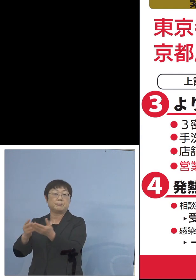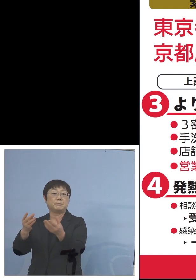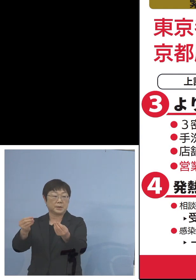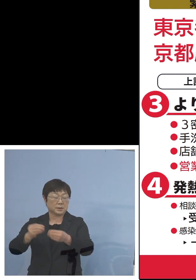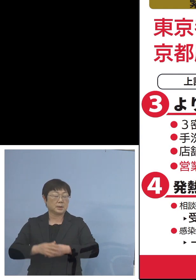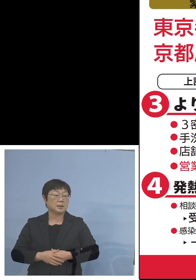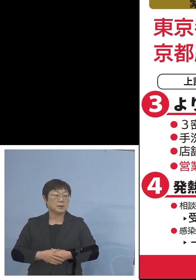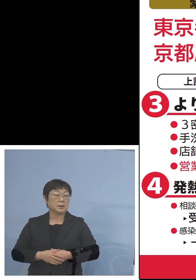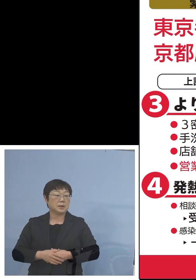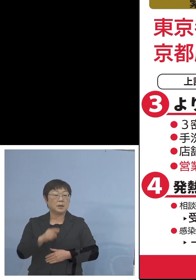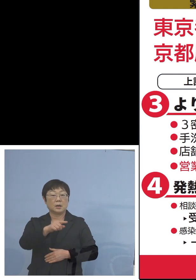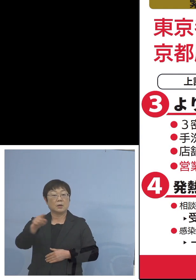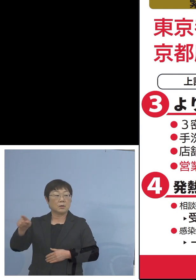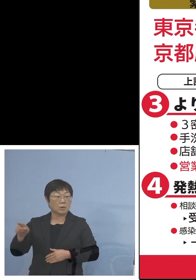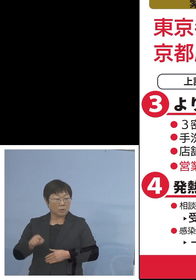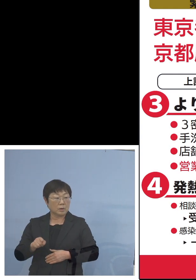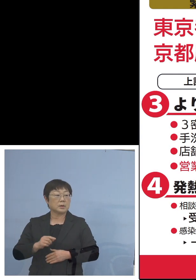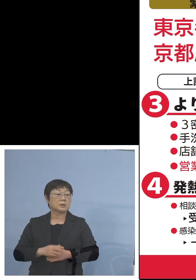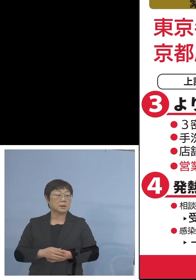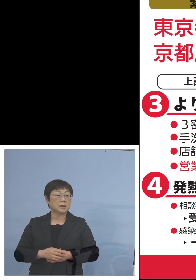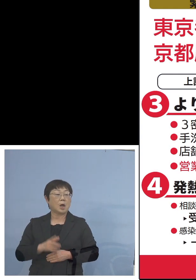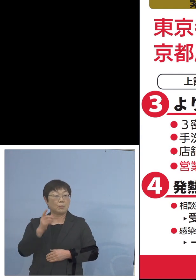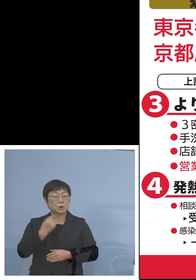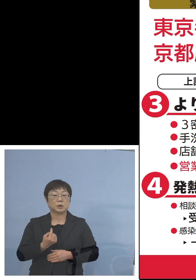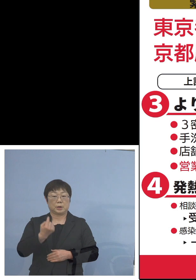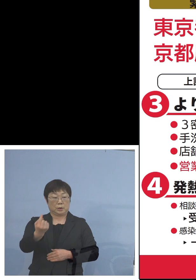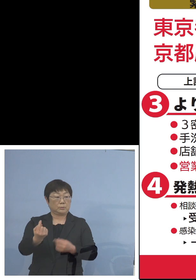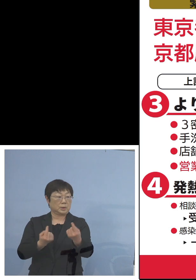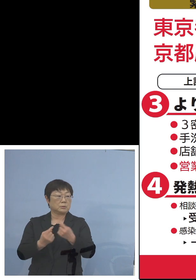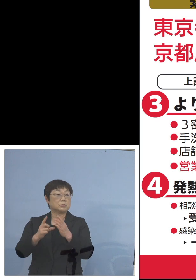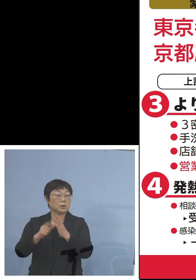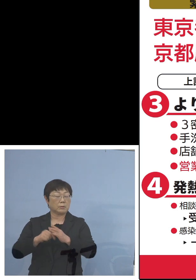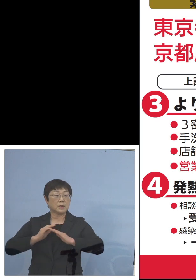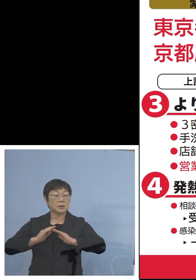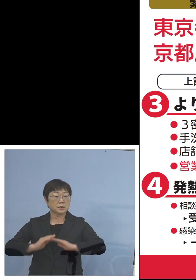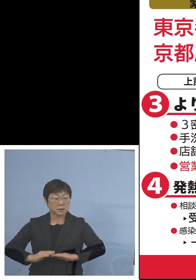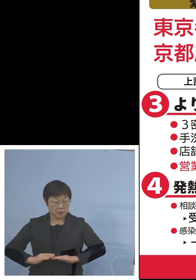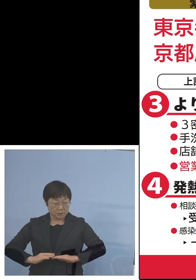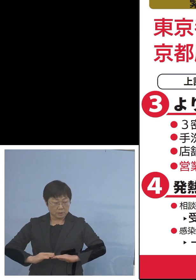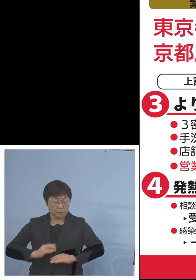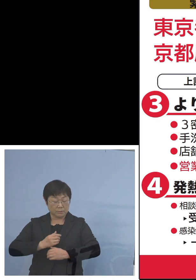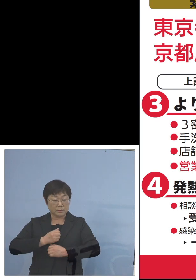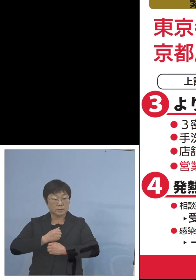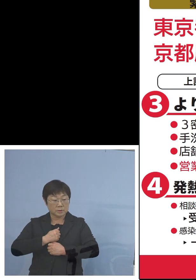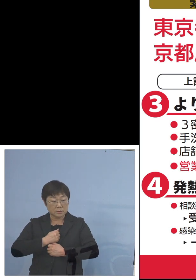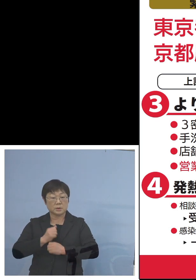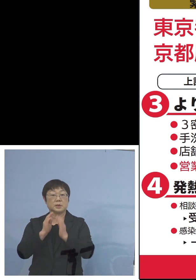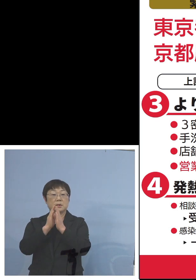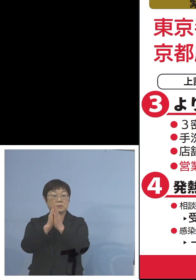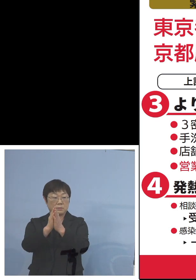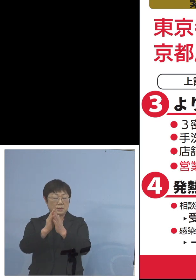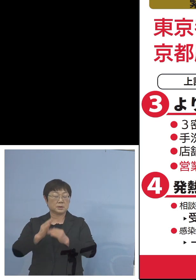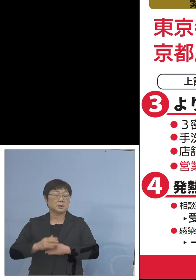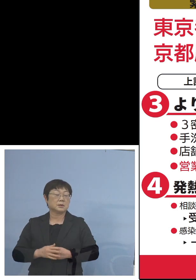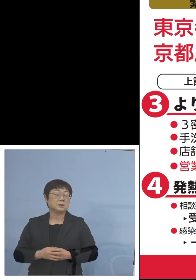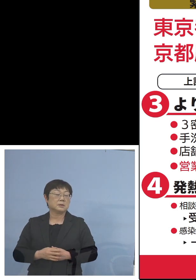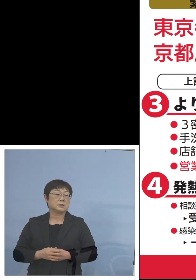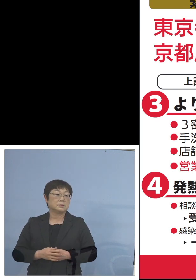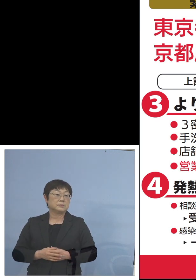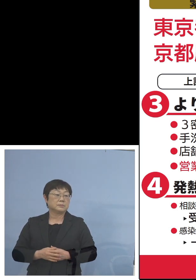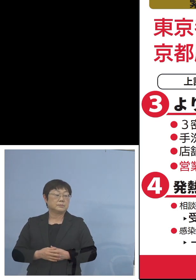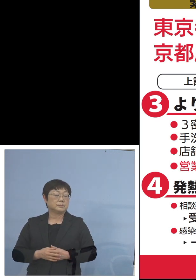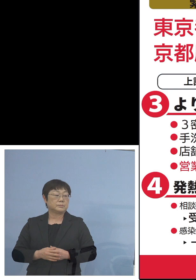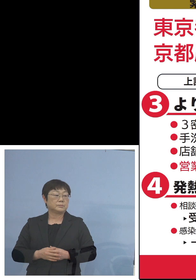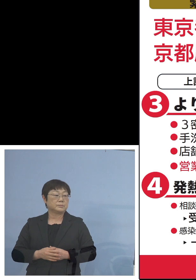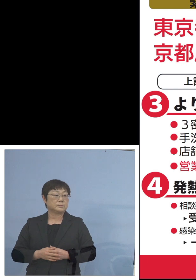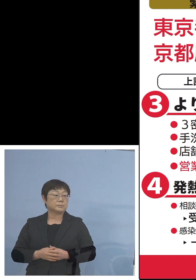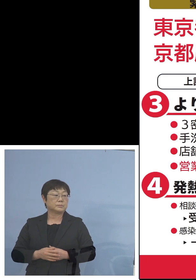これらとの間の往復につきましては 慎重にも慎重を期していただければと思います